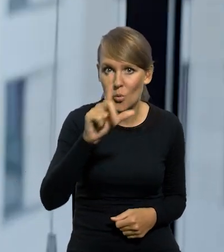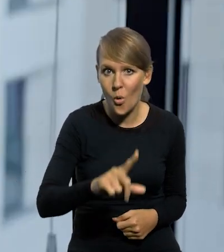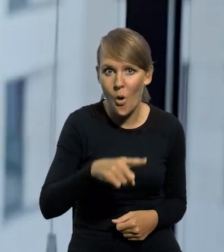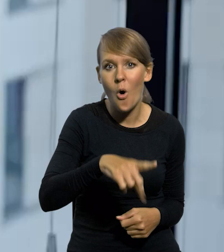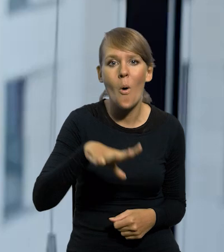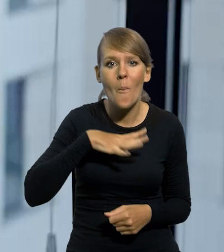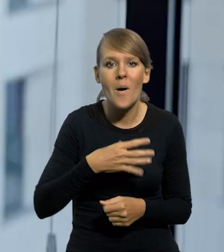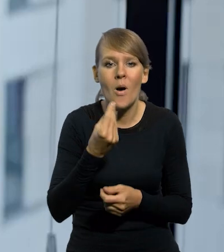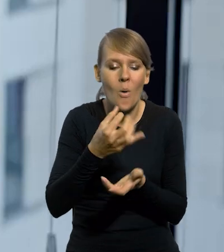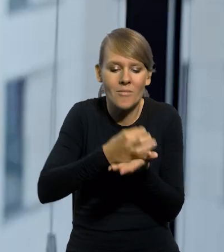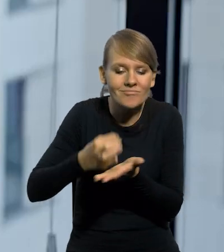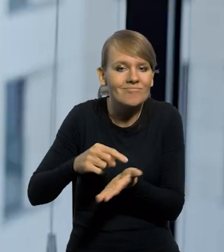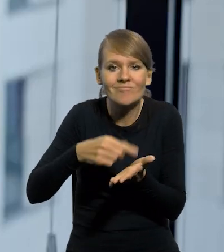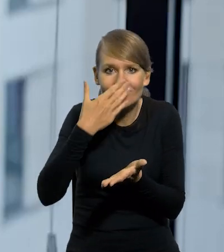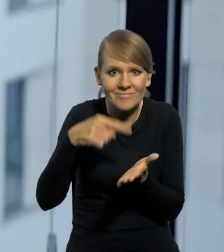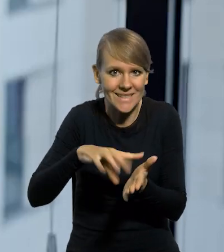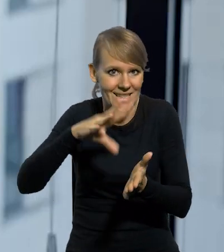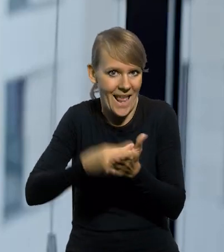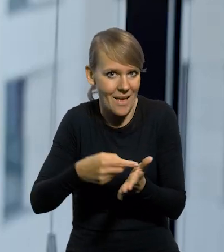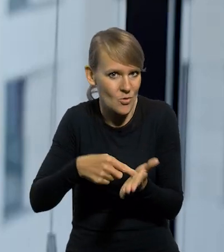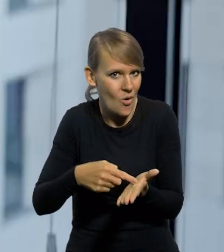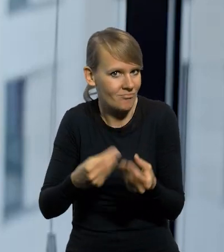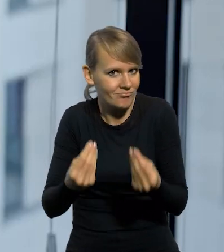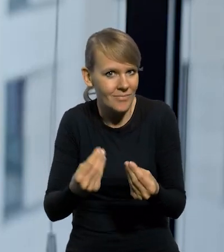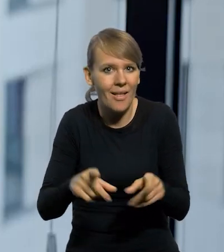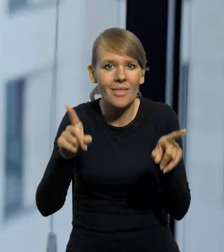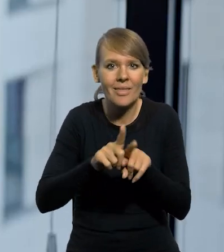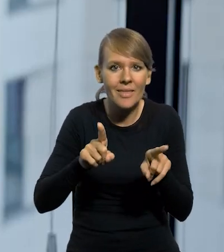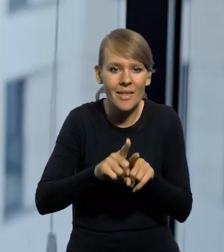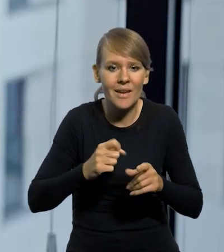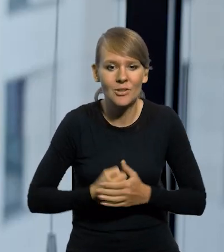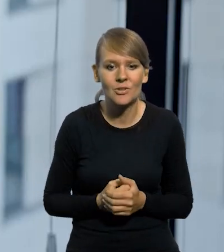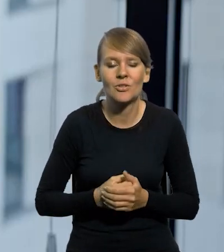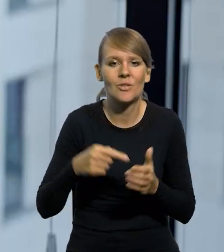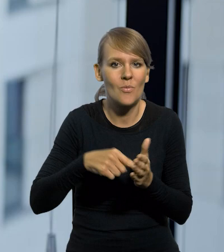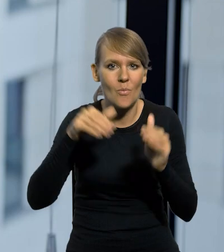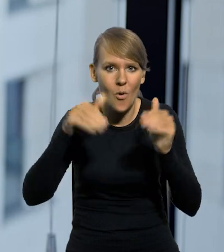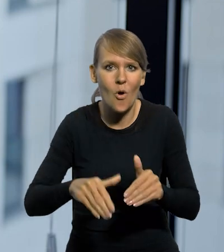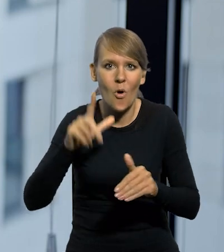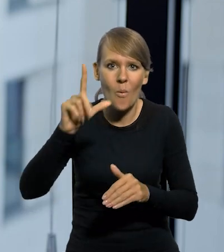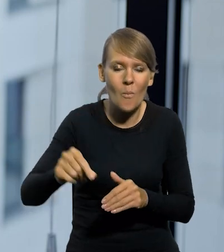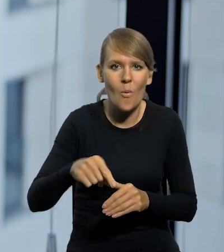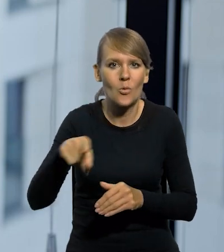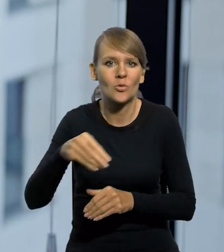że ona była bita ze srebra, czyli metal szlachetnych, to jeszcze ona była wymienialna na złoty. Można było pójść do banku i ją wymienić na złoty.